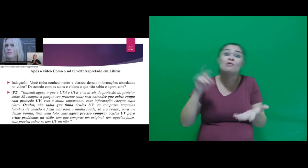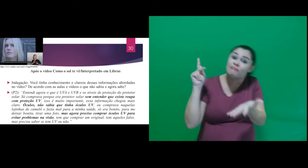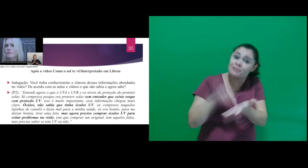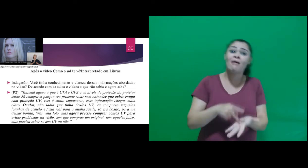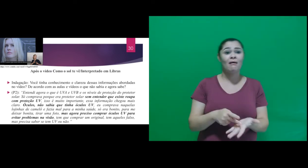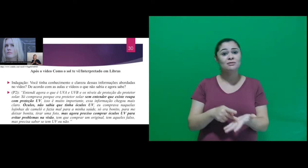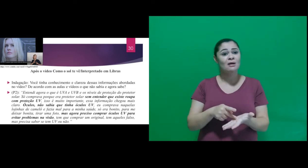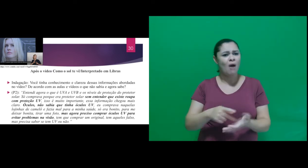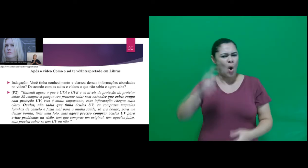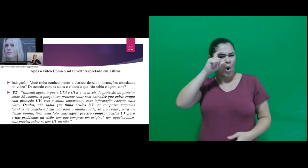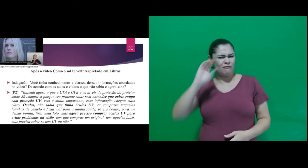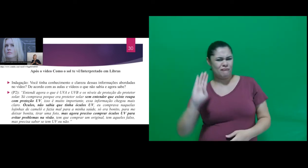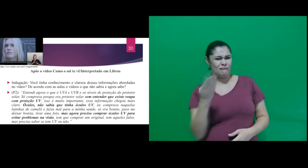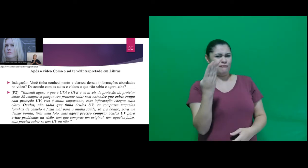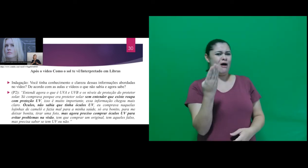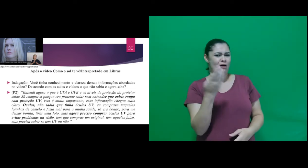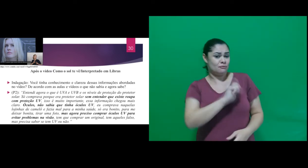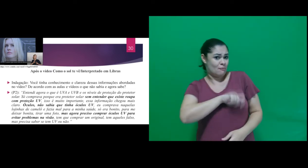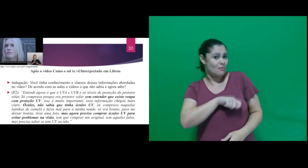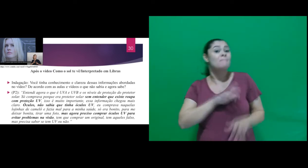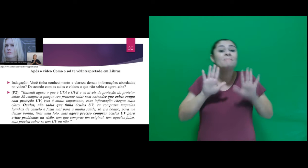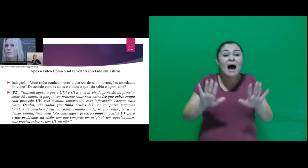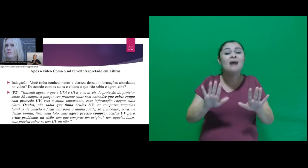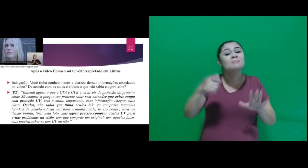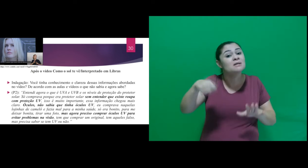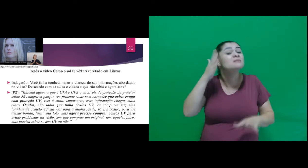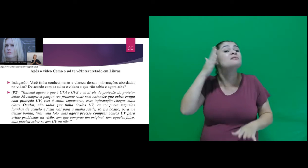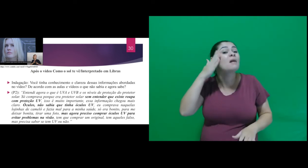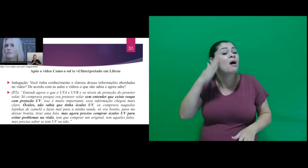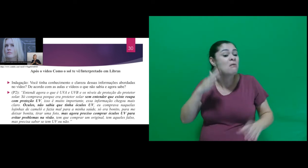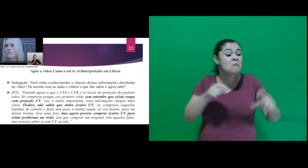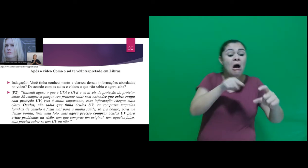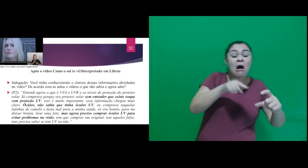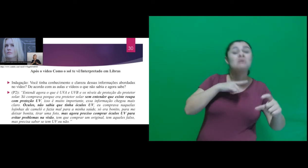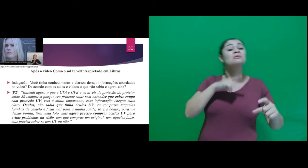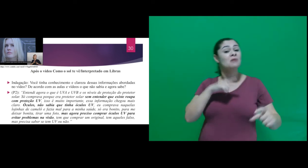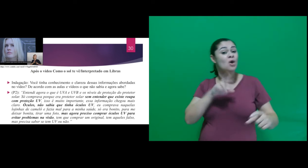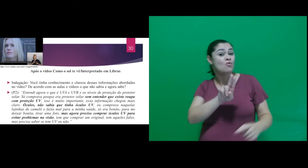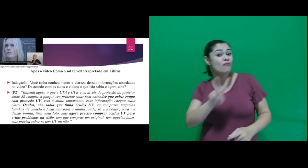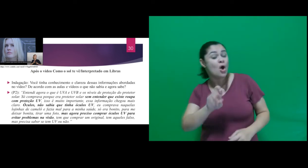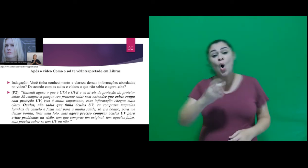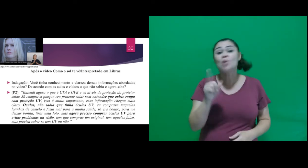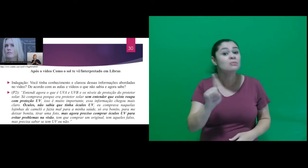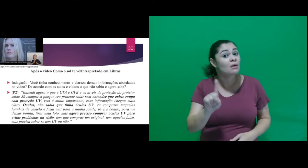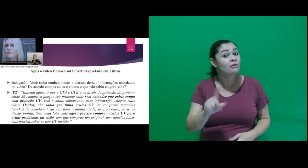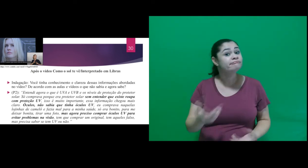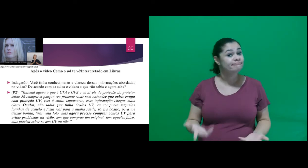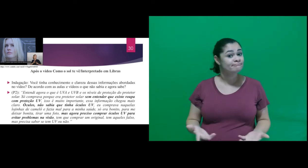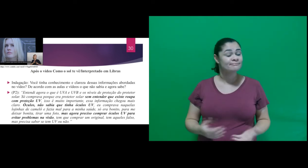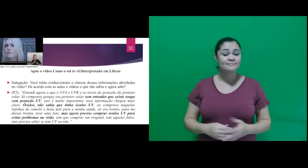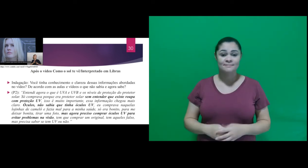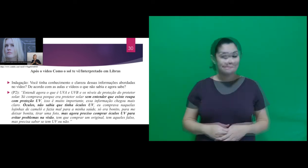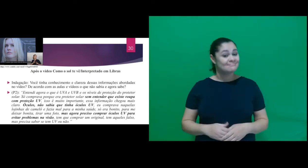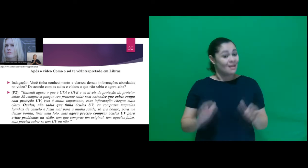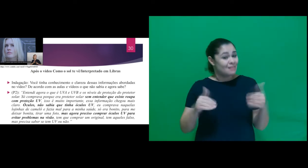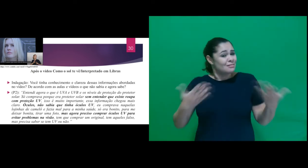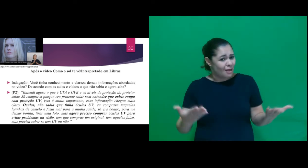tem aqueles falso, mas precisa saber se tem UV ou não.” Então, neste sentido, observamos,